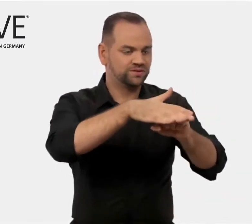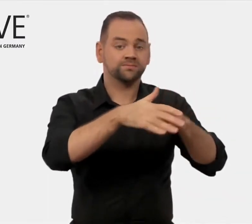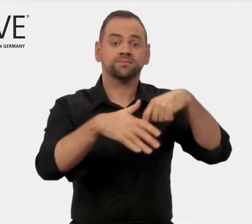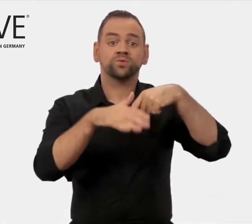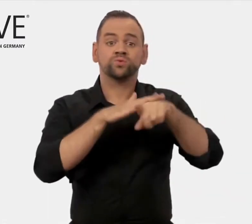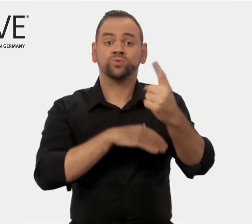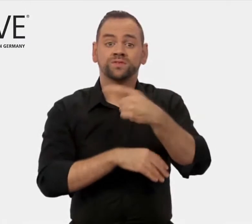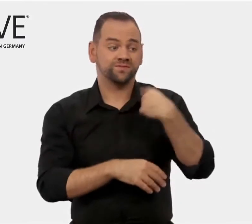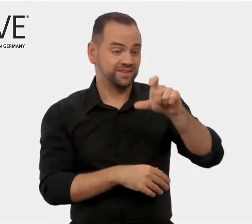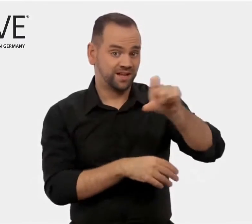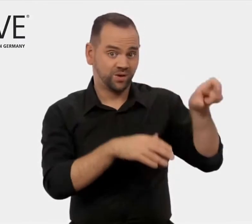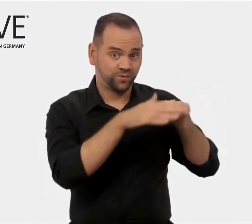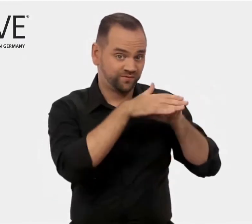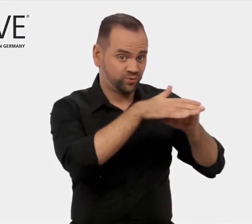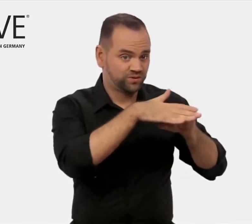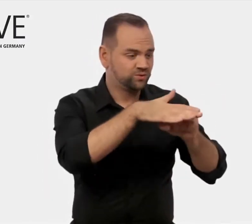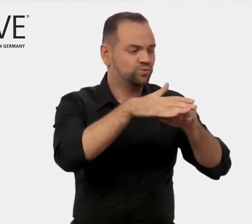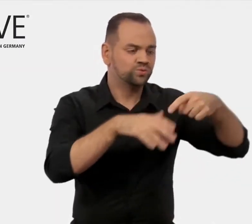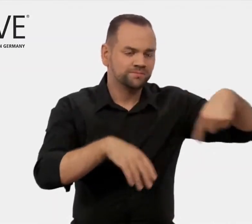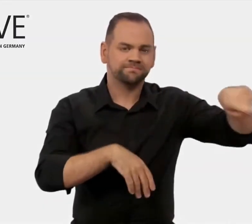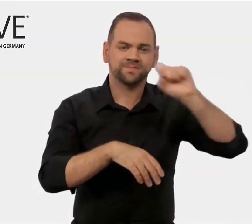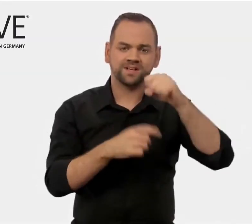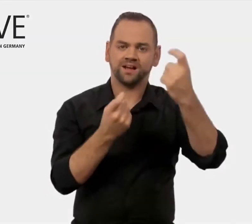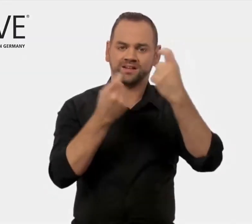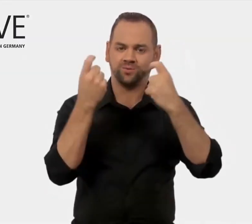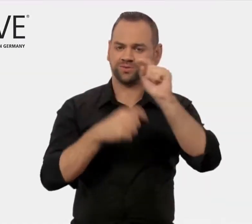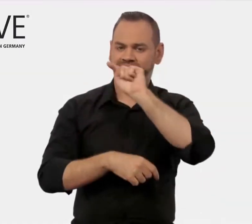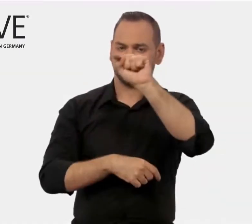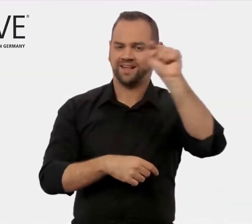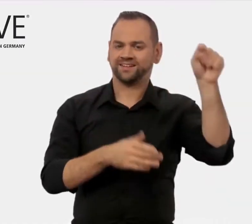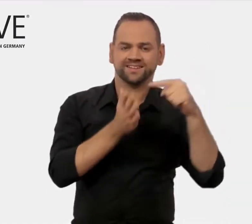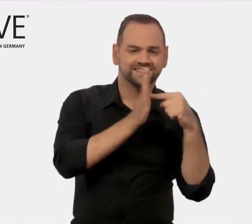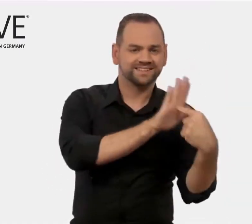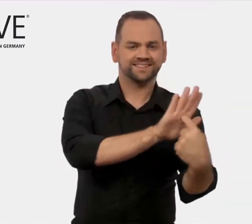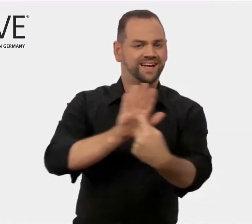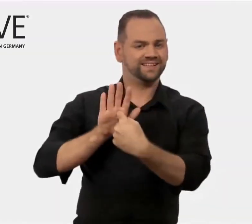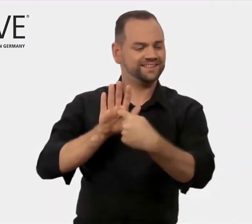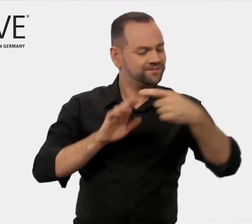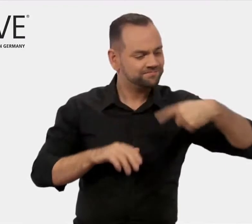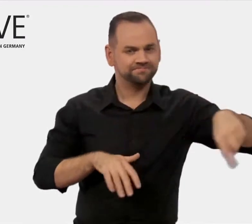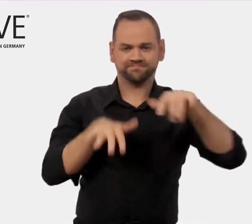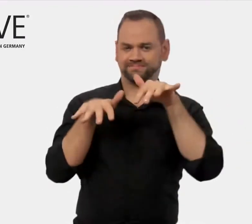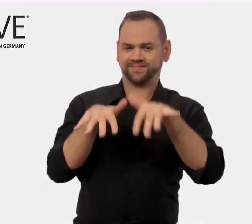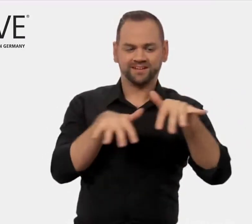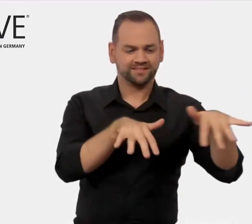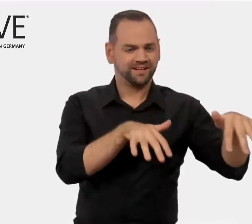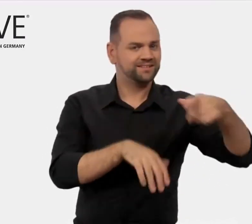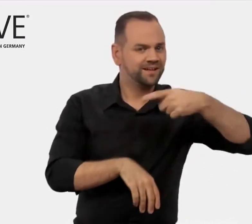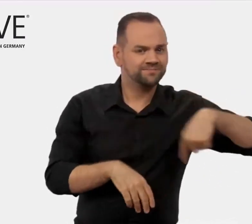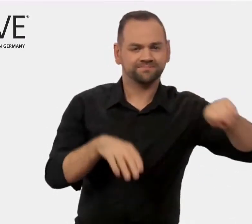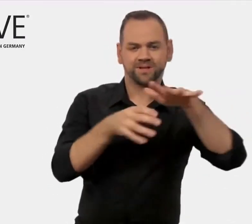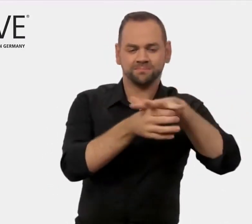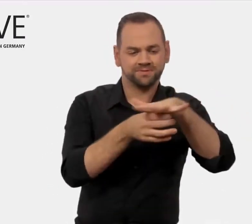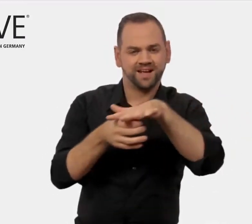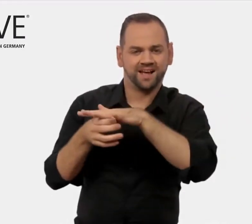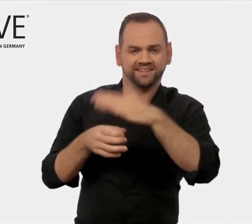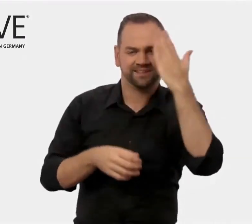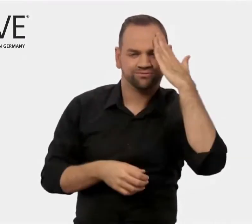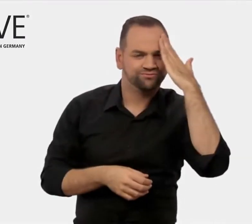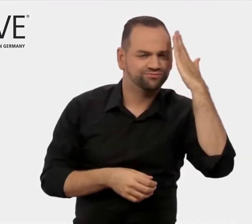damit sie ihre Kompetenz und ihr Leistungsspektrum